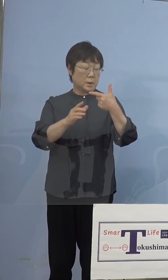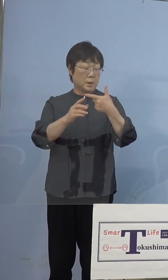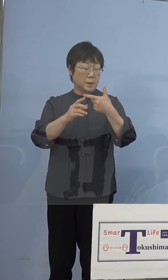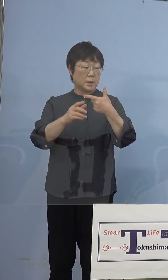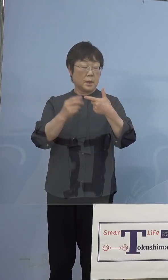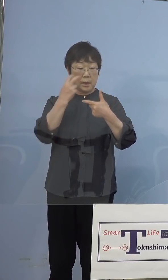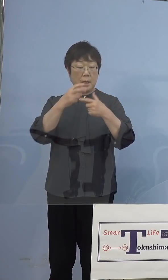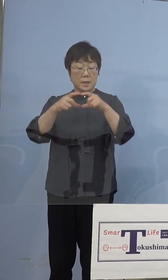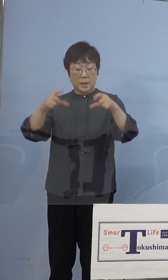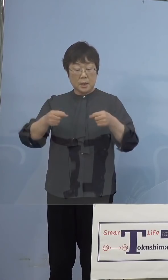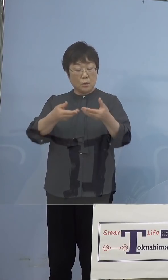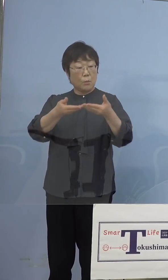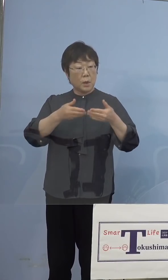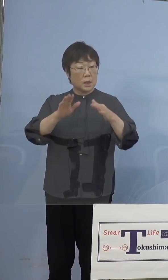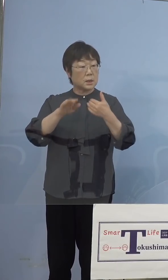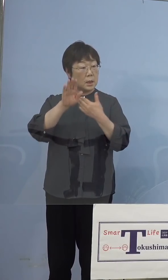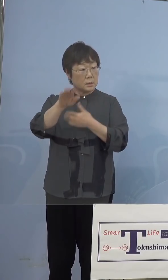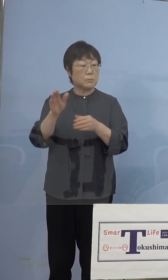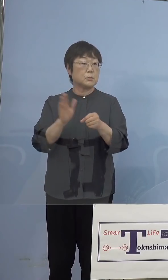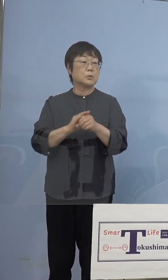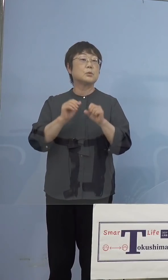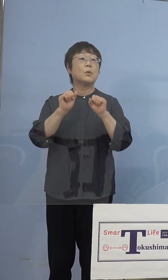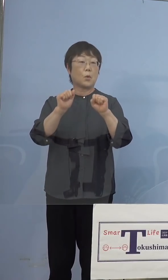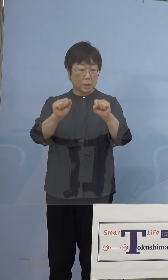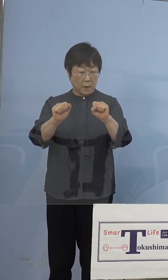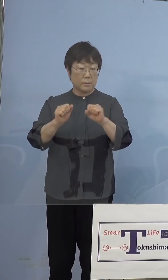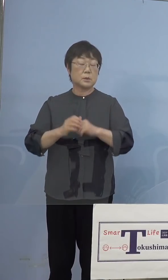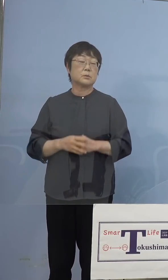（朝日新聞社） キットが入り次第ということですね 了解しました